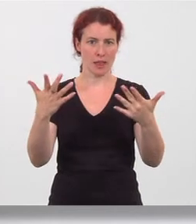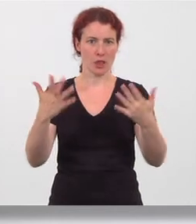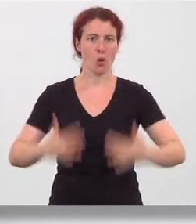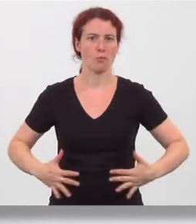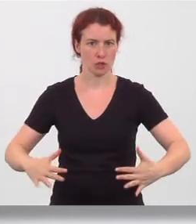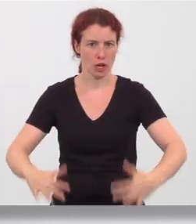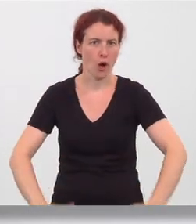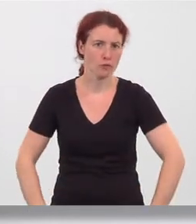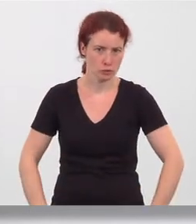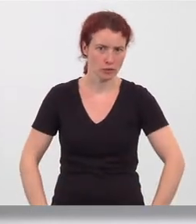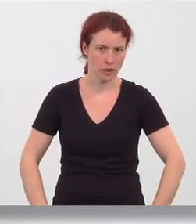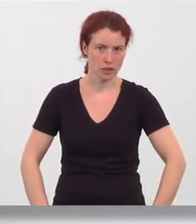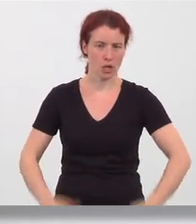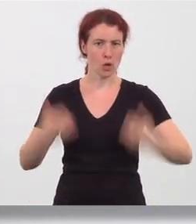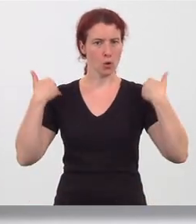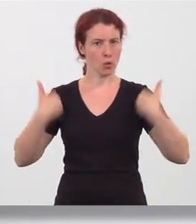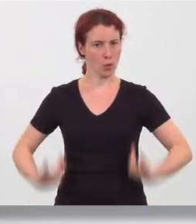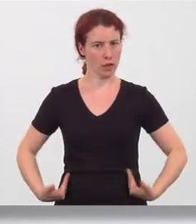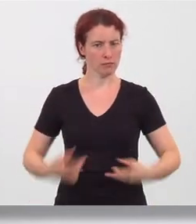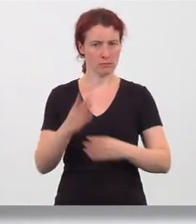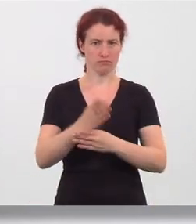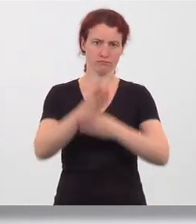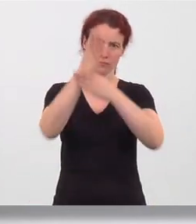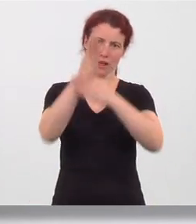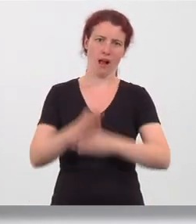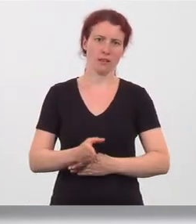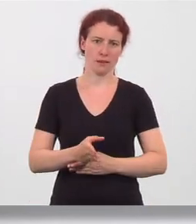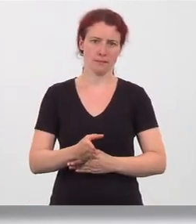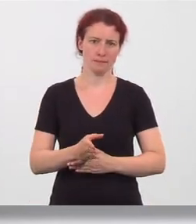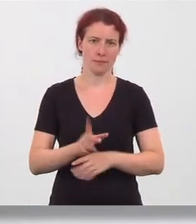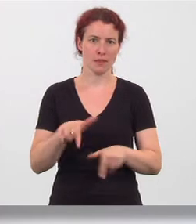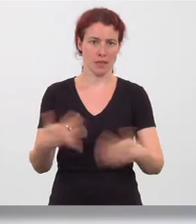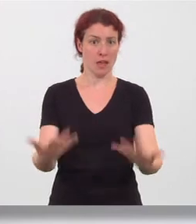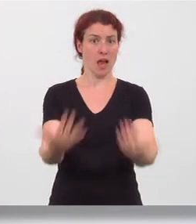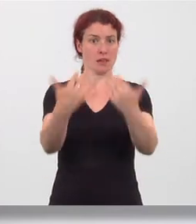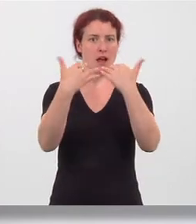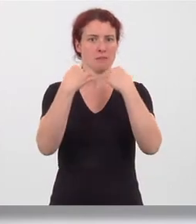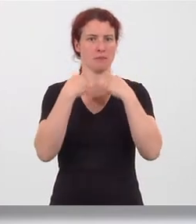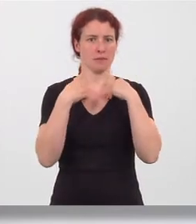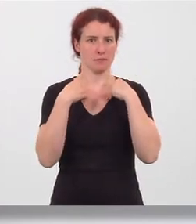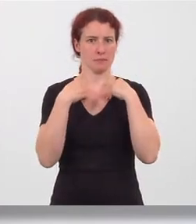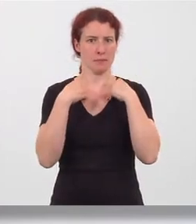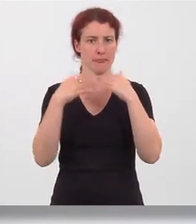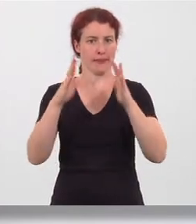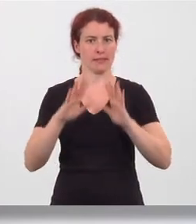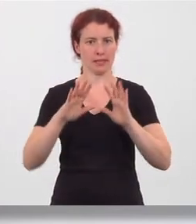aufstützen, Rücken bleibt gerade. Einatmen: Gesäß nach rechts ziehen,